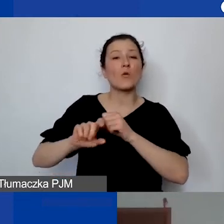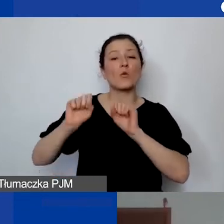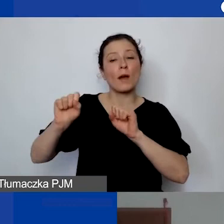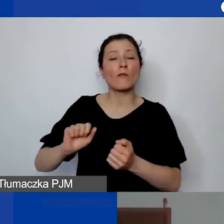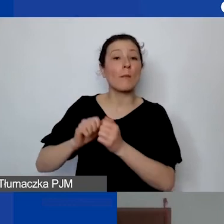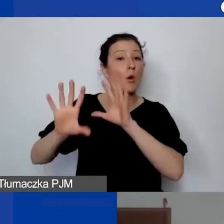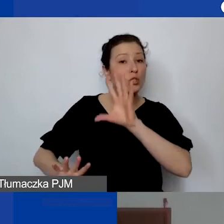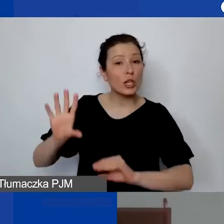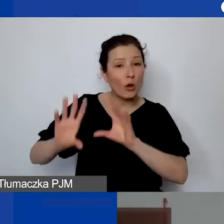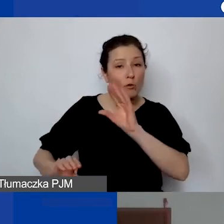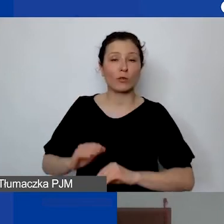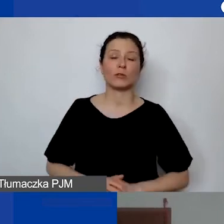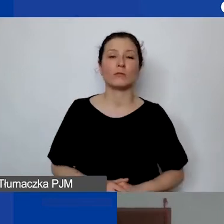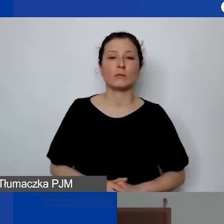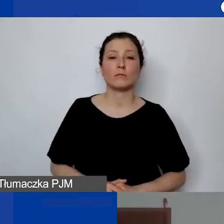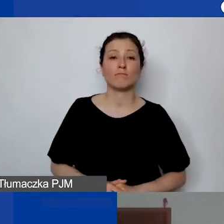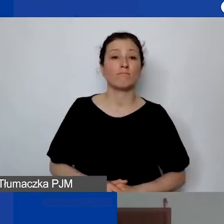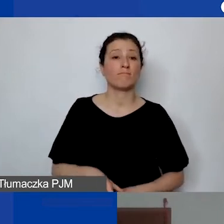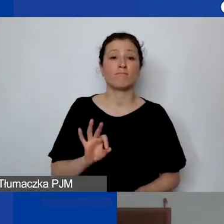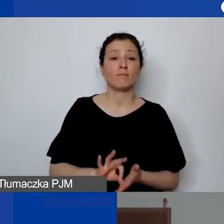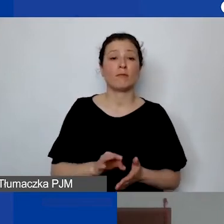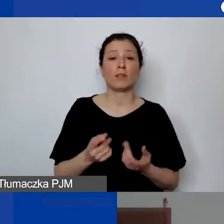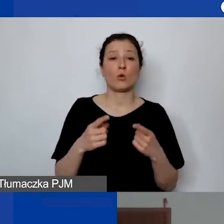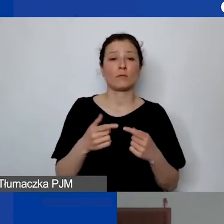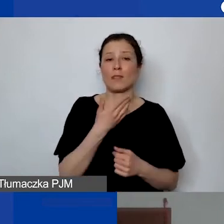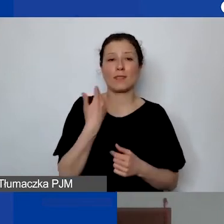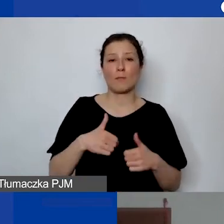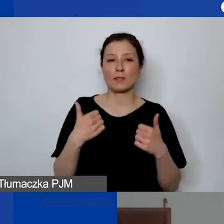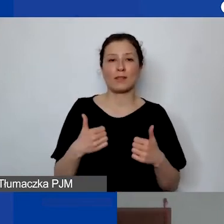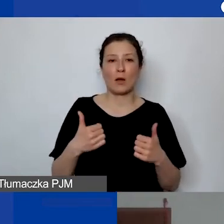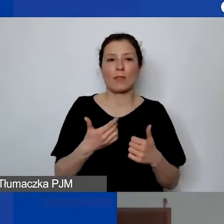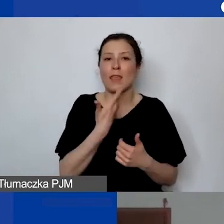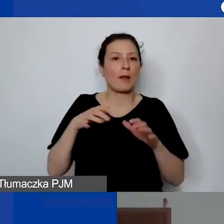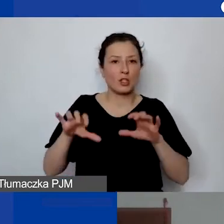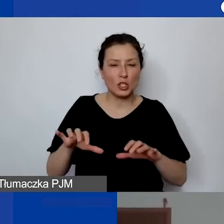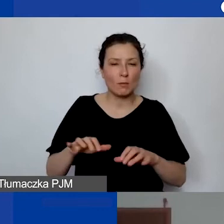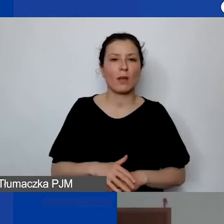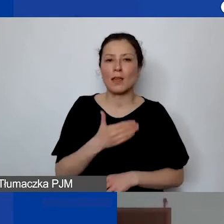Nawet jeżeli organizacja nie ma siedziby i stałego lokalu,